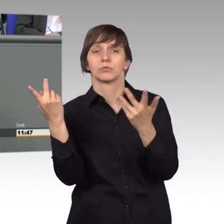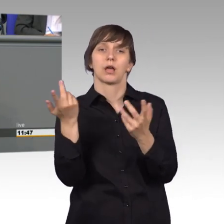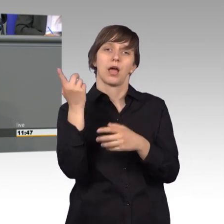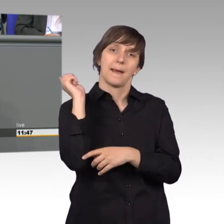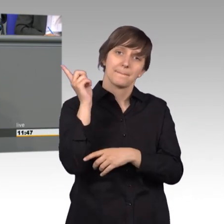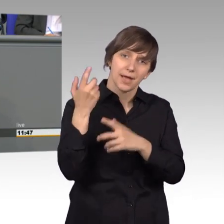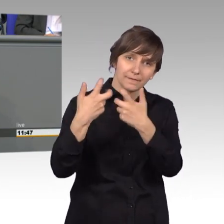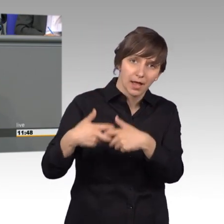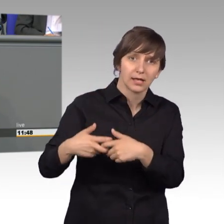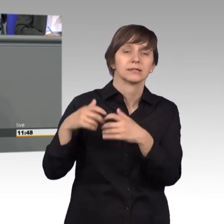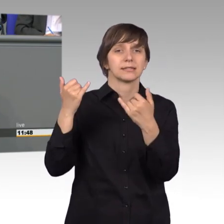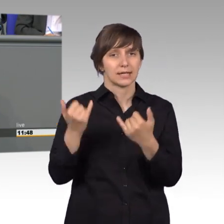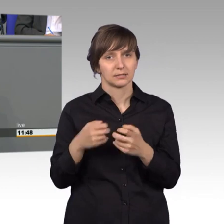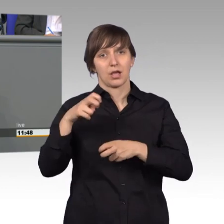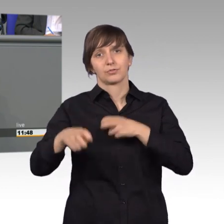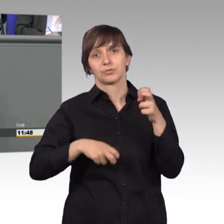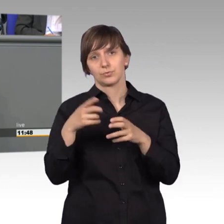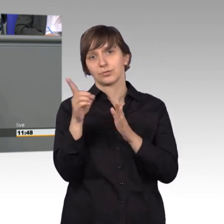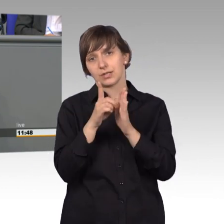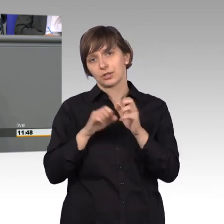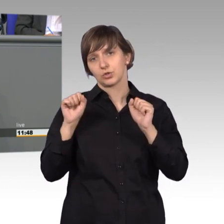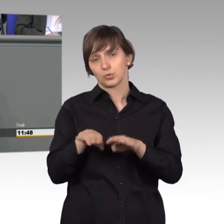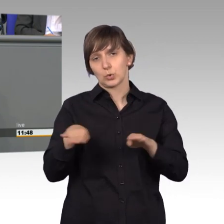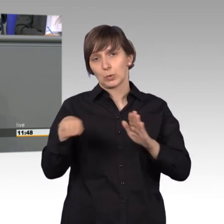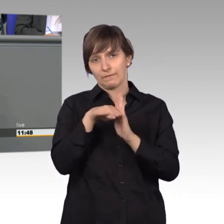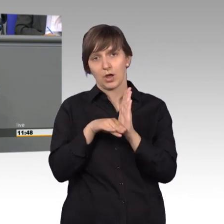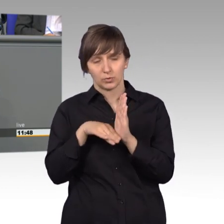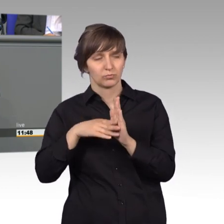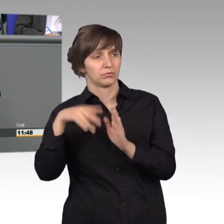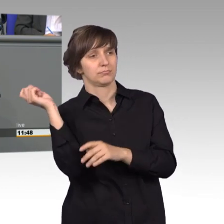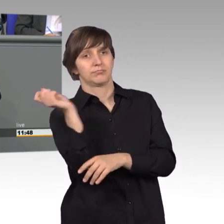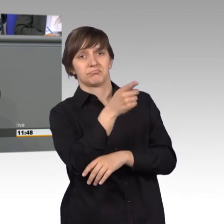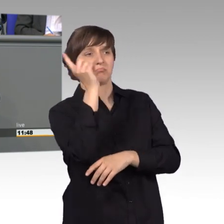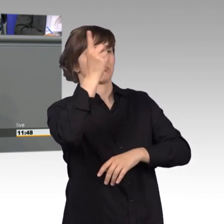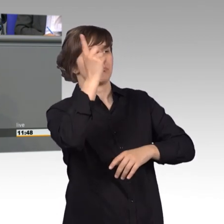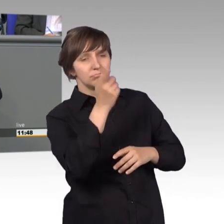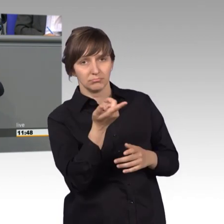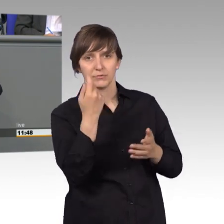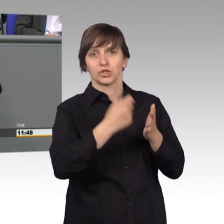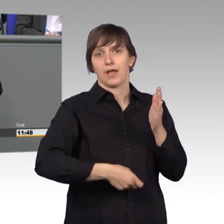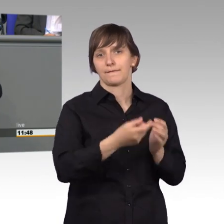Datenschutz Grundverordnung aus und drohen mit hohen Geldforderungen. Wie ich gerade so gehört habe auf dem Weg hierhin, Forderungen